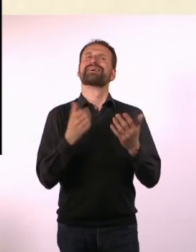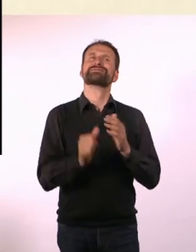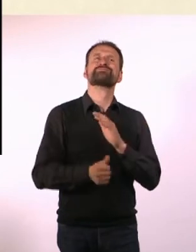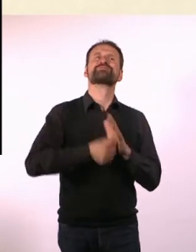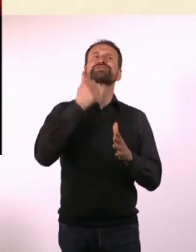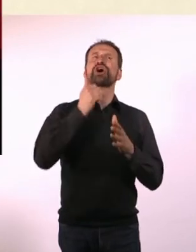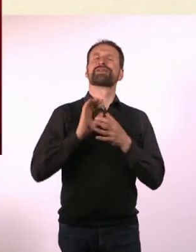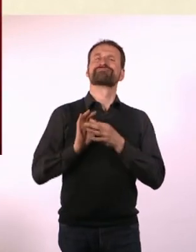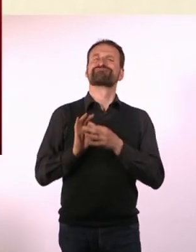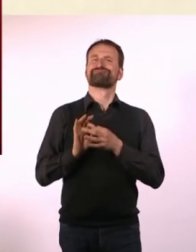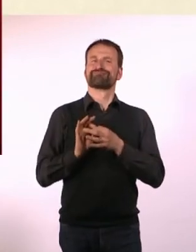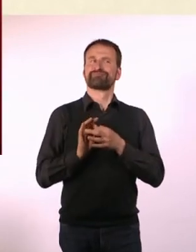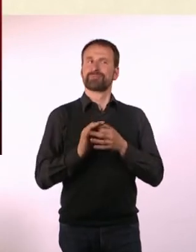Was hast Du uns mitgebracht?